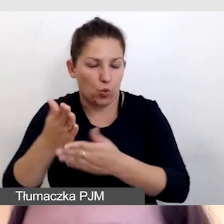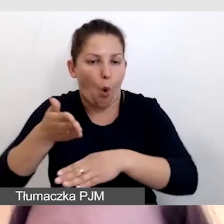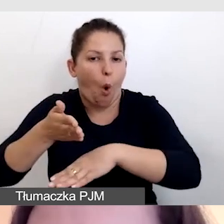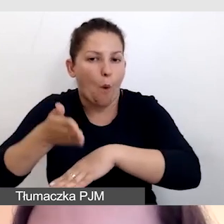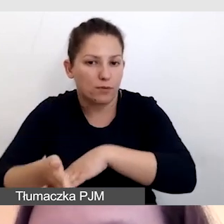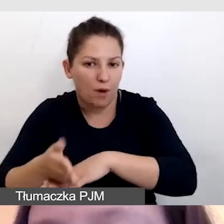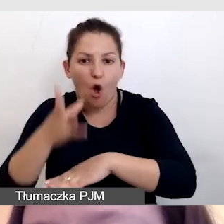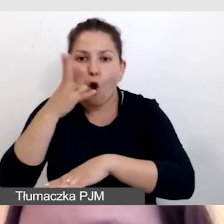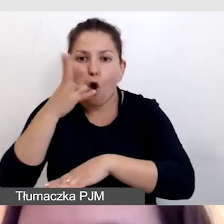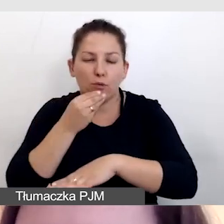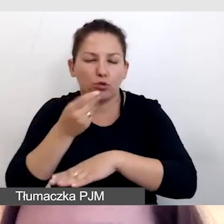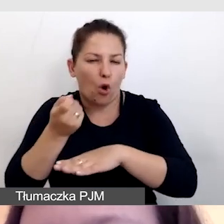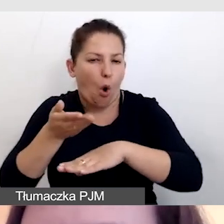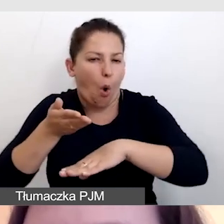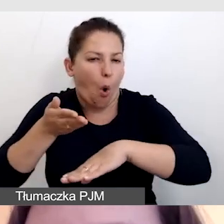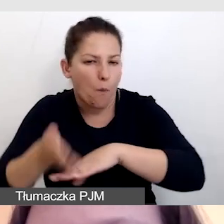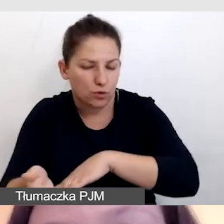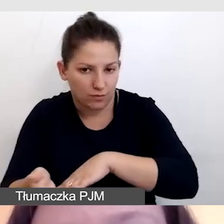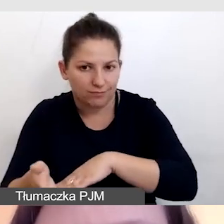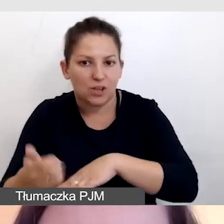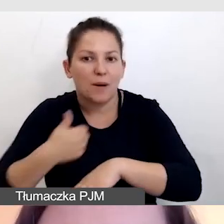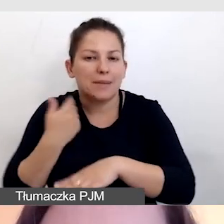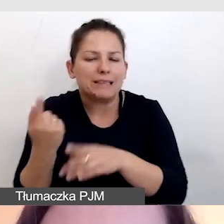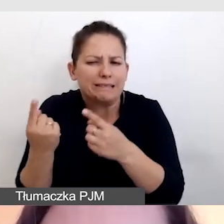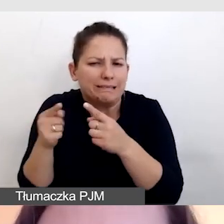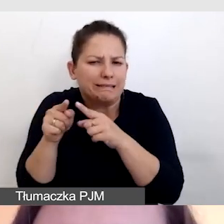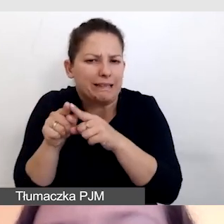obraz zostanie opóźniony po to, żeby go zsynchronizować z napisami,